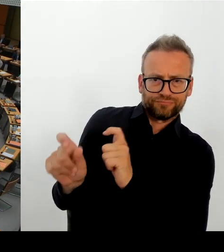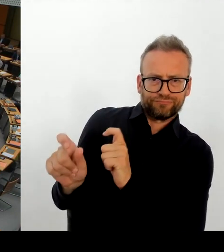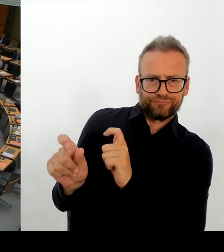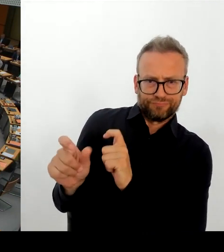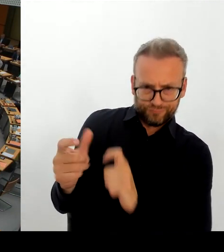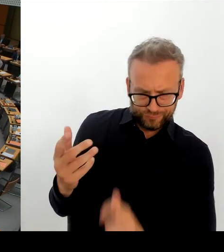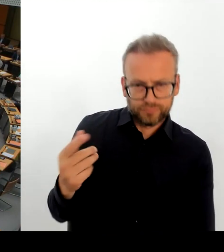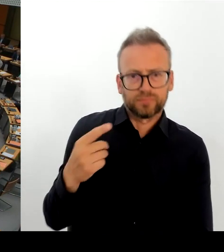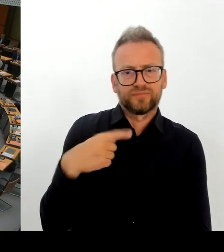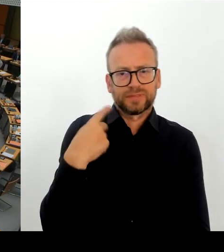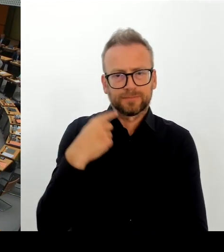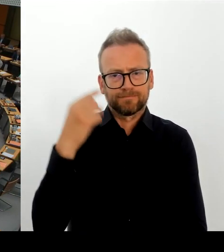Frau Senatorin Spranger, bitte schön.(Rednerwechsel)